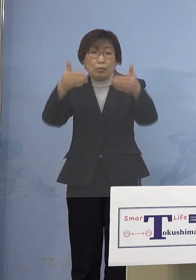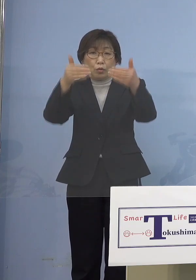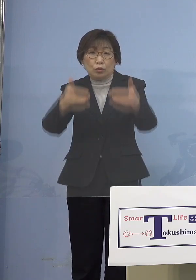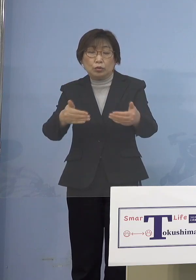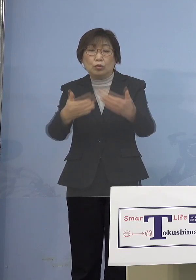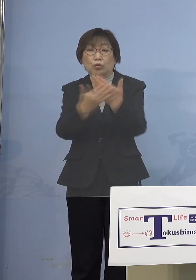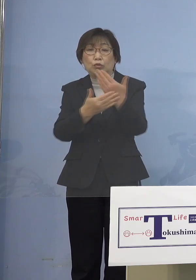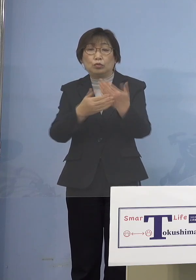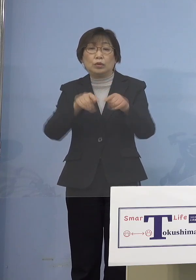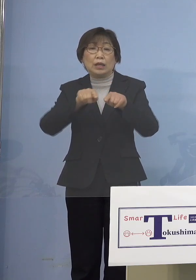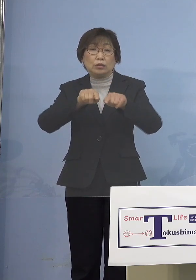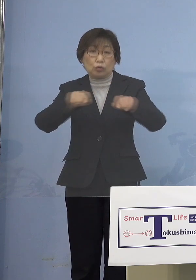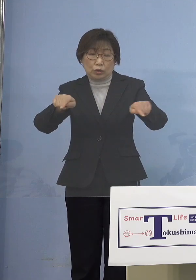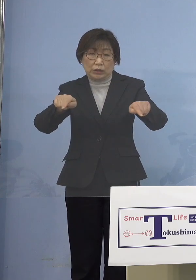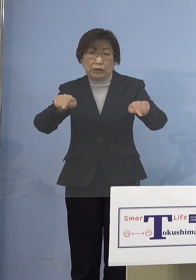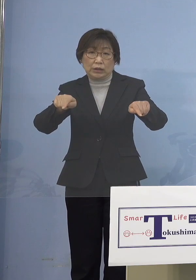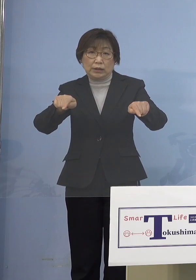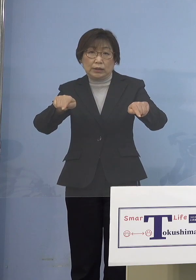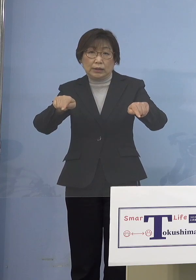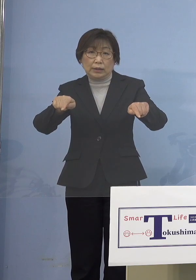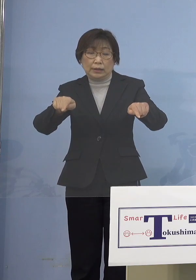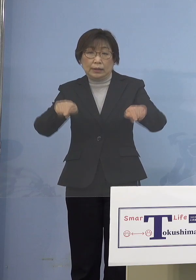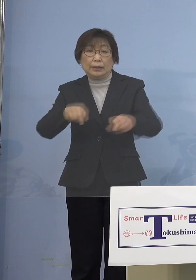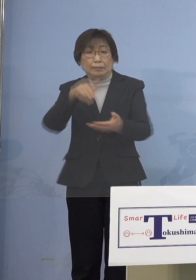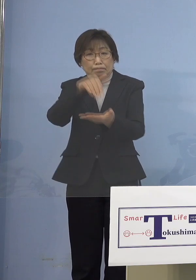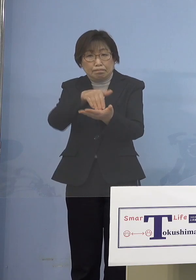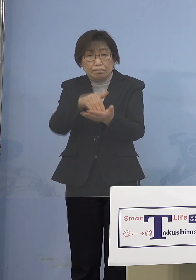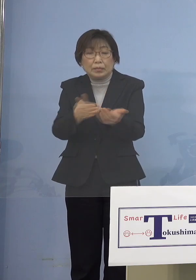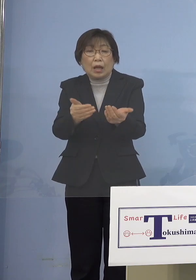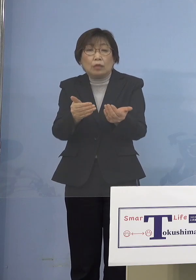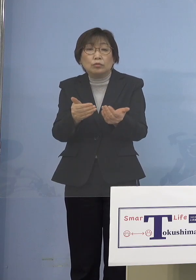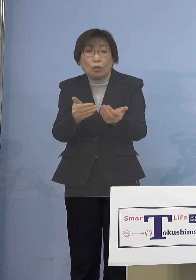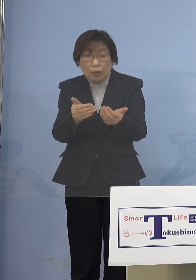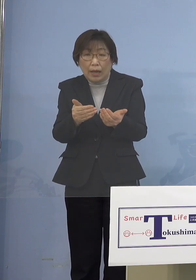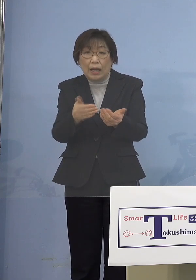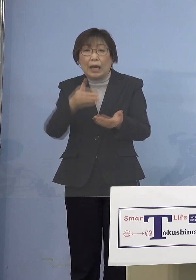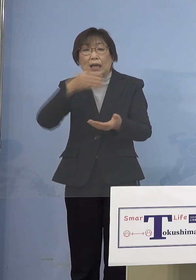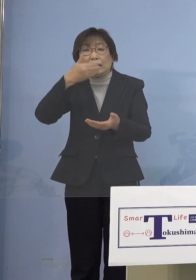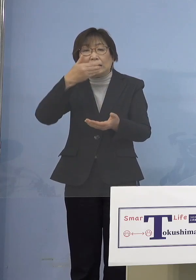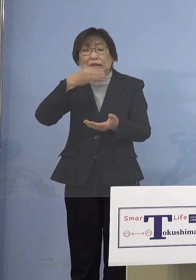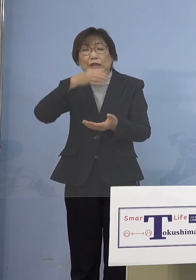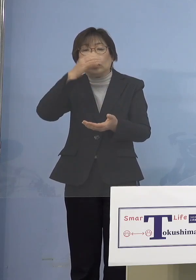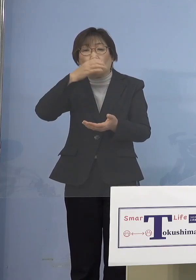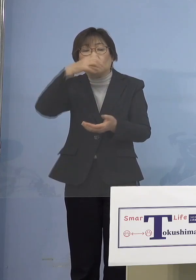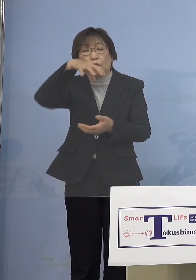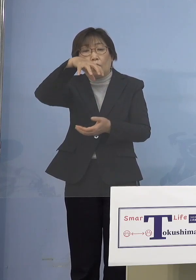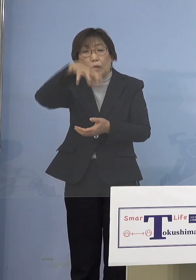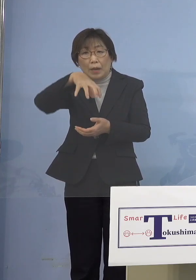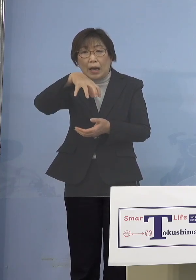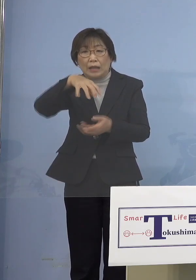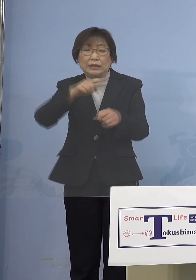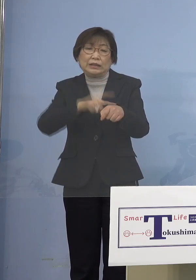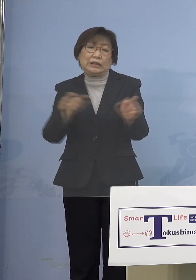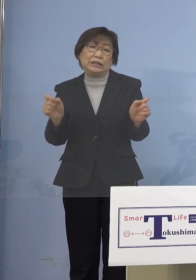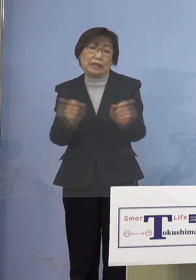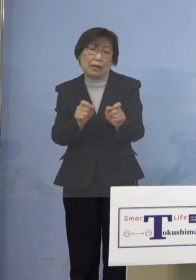マストでやらなければならないのは 飲食の場に時短をかける でも飲食の場は感染源に なっていないんですね